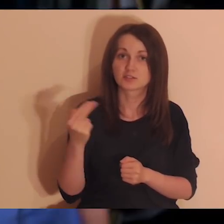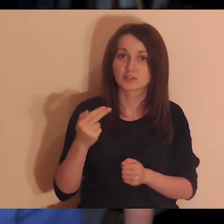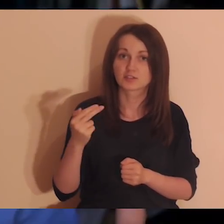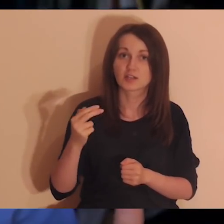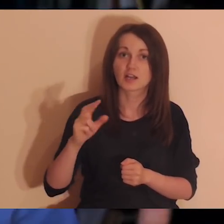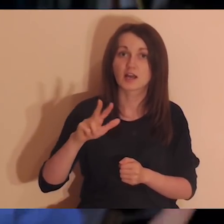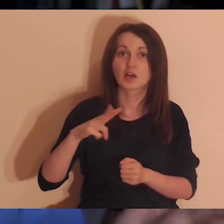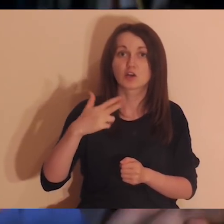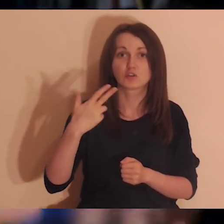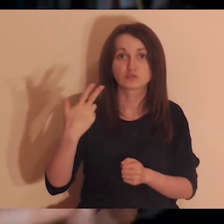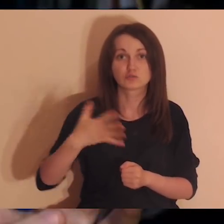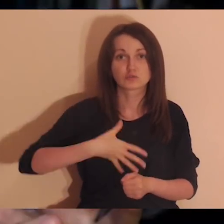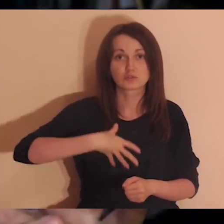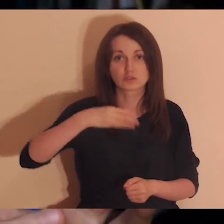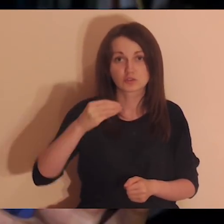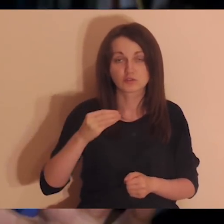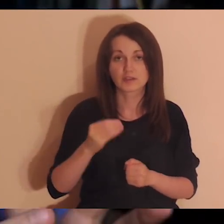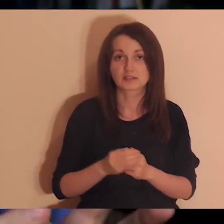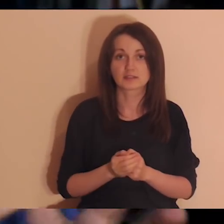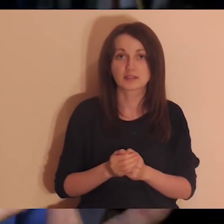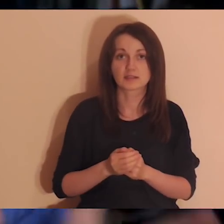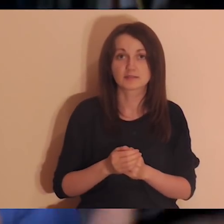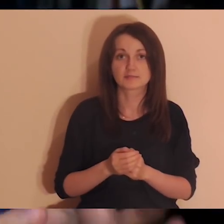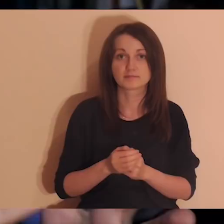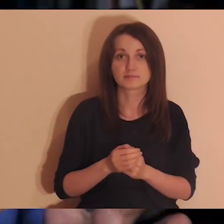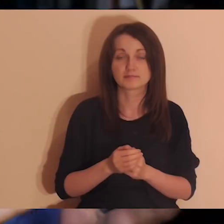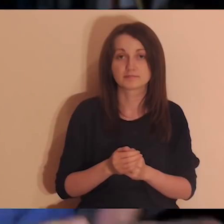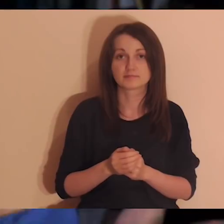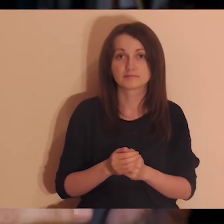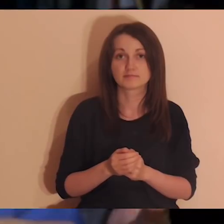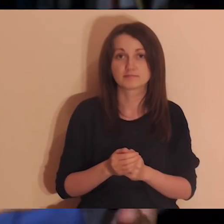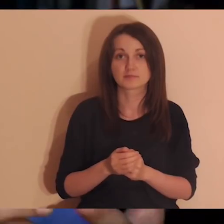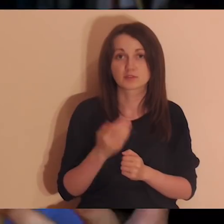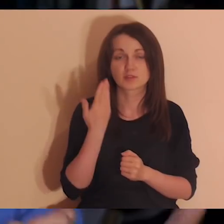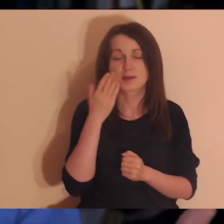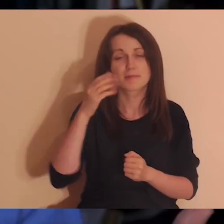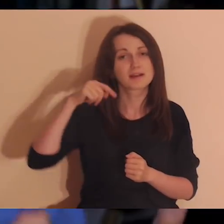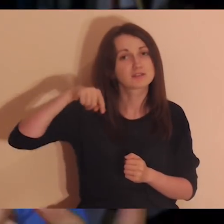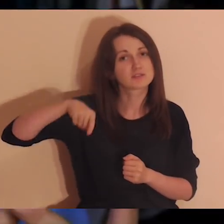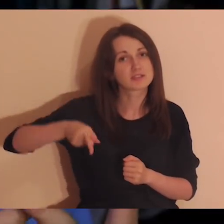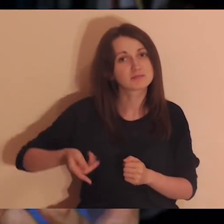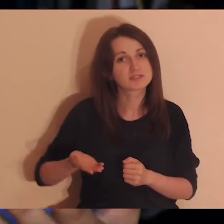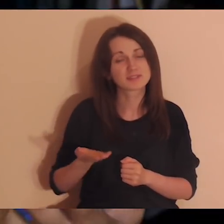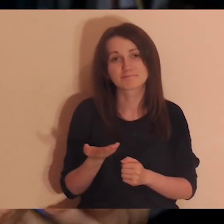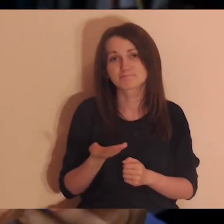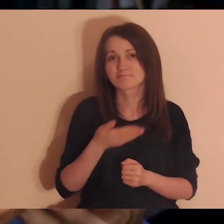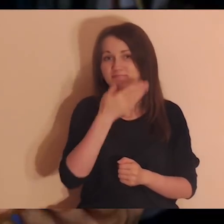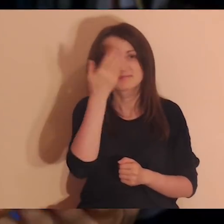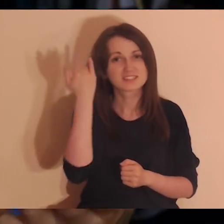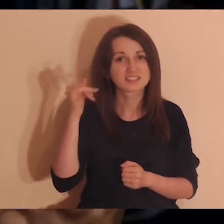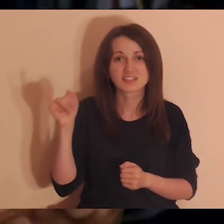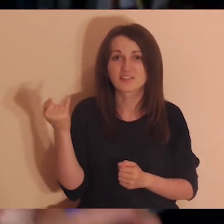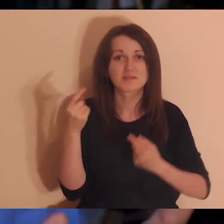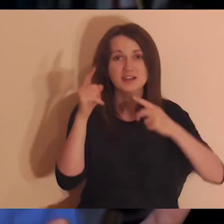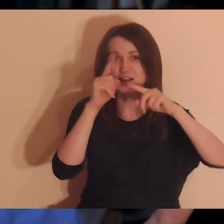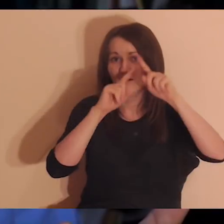Trójca Święta to tajemnica. Tajemnica - czyli coś głębokiego, co nie do końca łatwo się da wytłumaczyć.